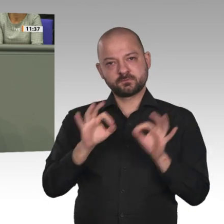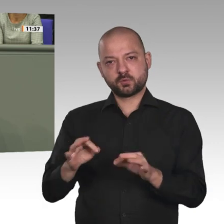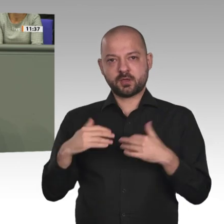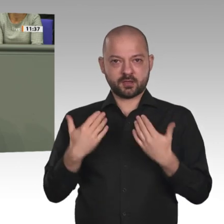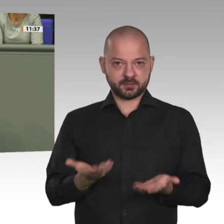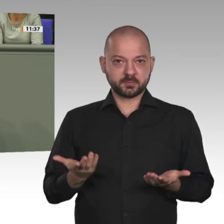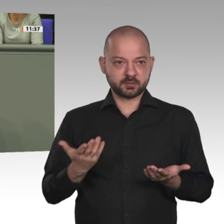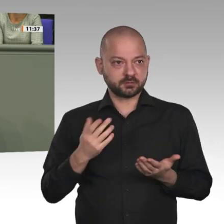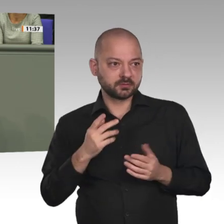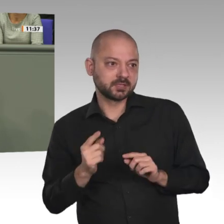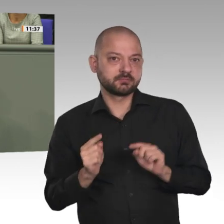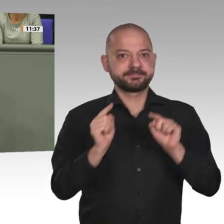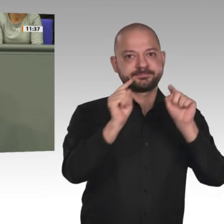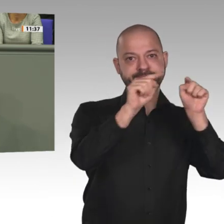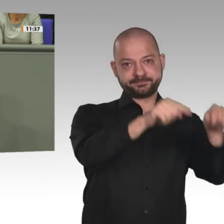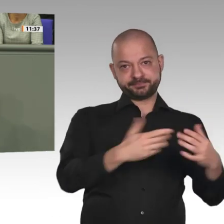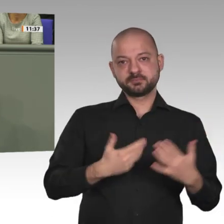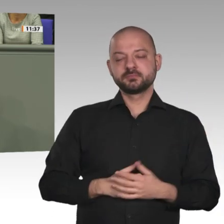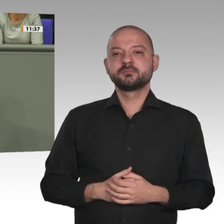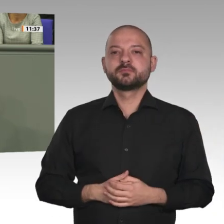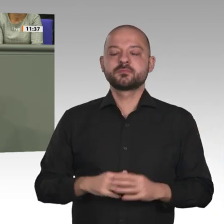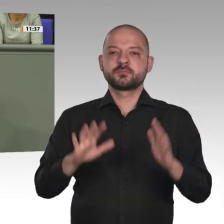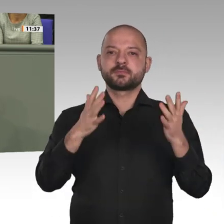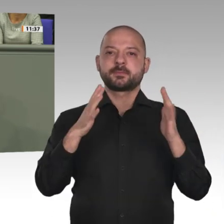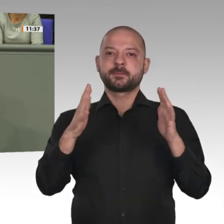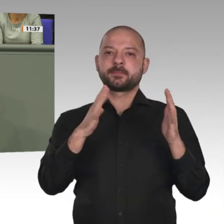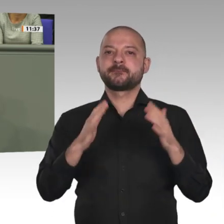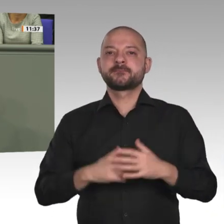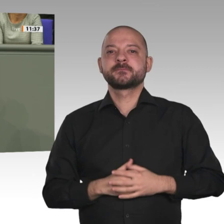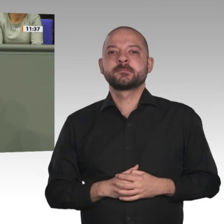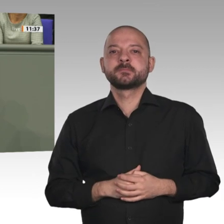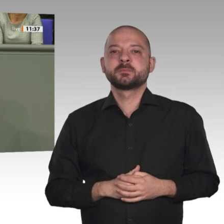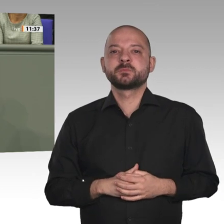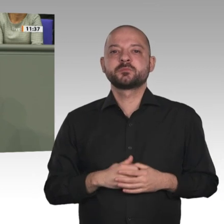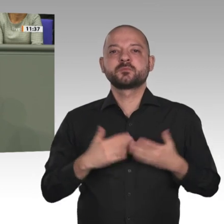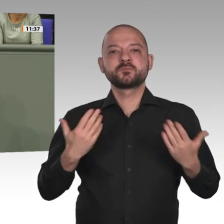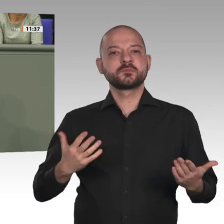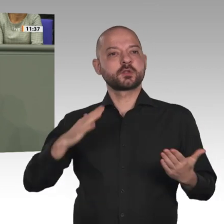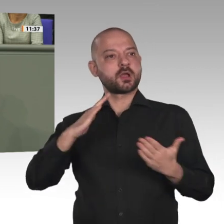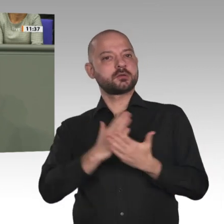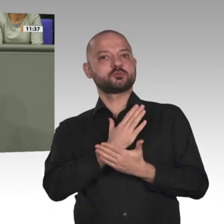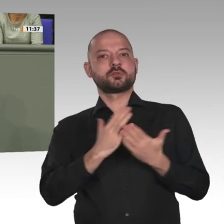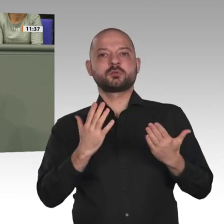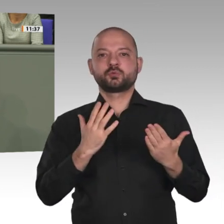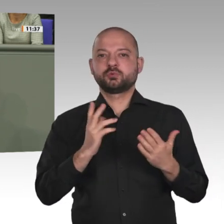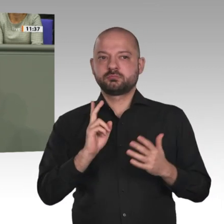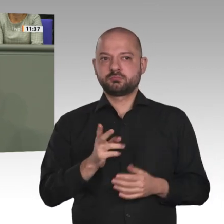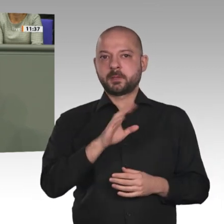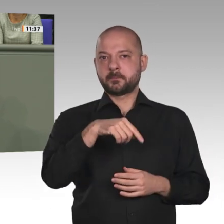Erstens Schutz der Zivilbevölkerung, Unterstützung der humanitären Hilfe vor Ort und Überwachung